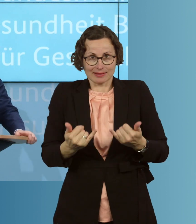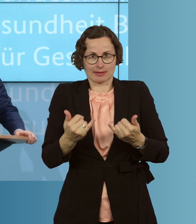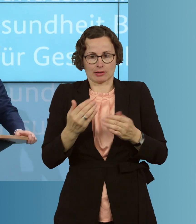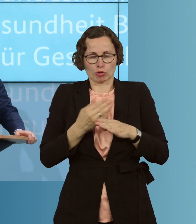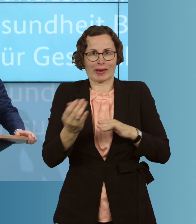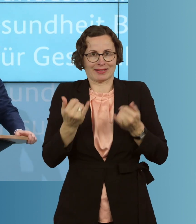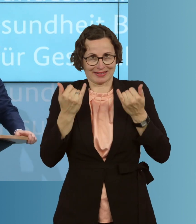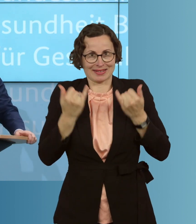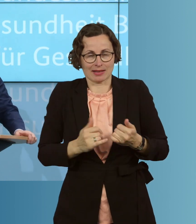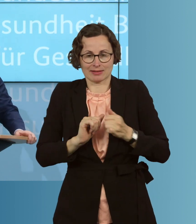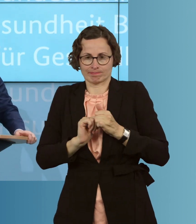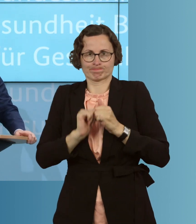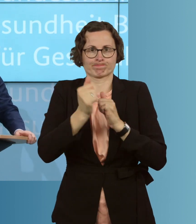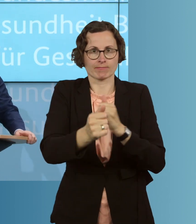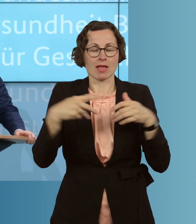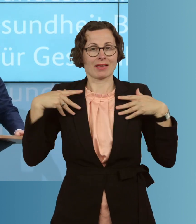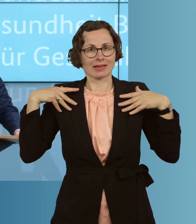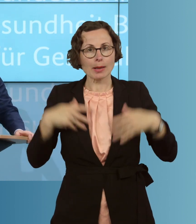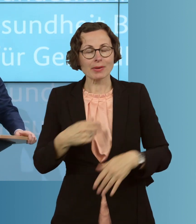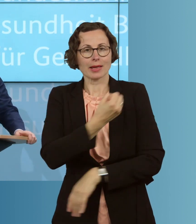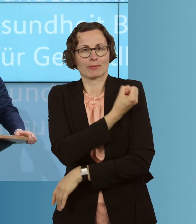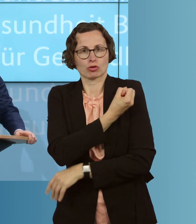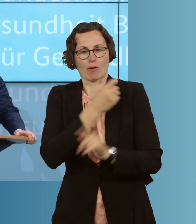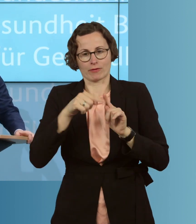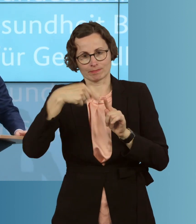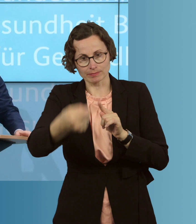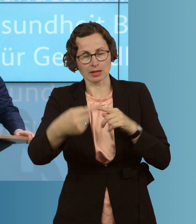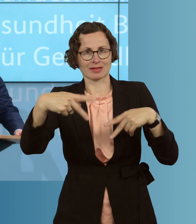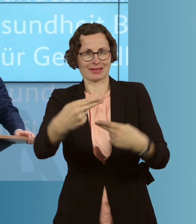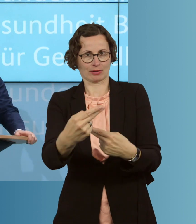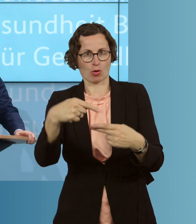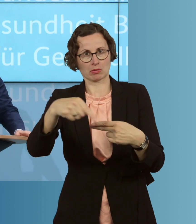jetzt die Zeit, die Grippeimpfstoffe für die nächste Grippesaison Herbst/Winter